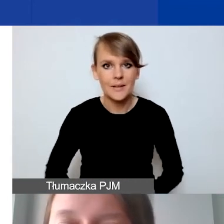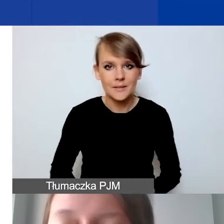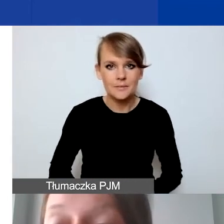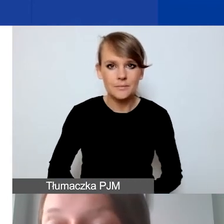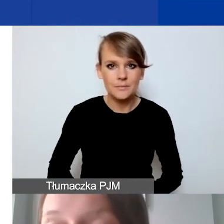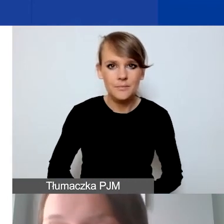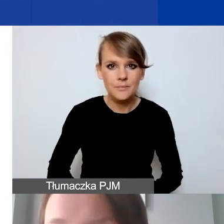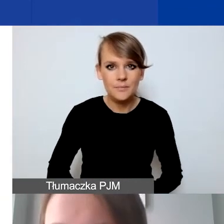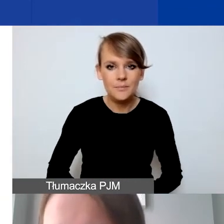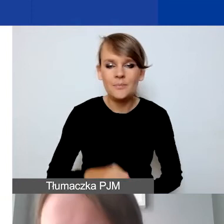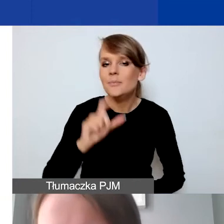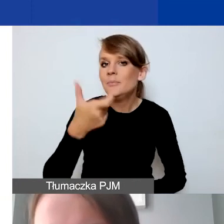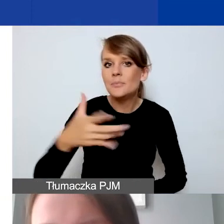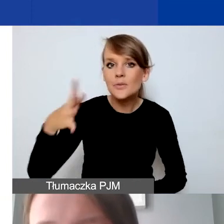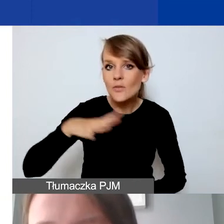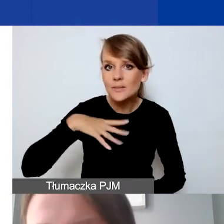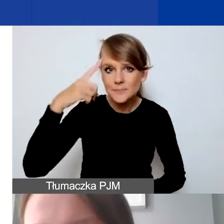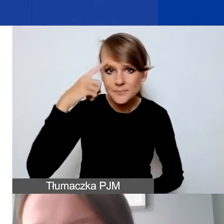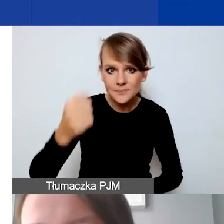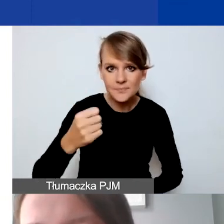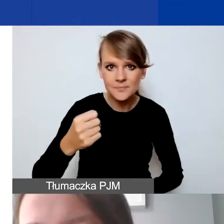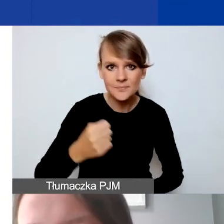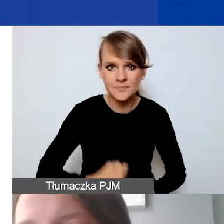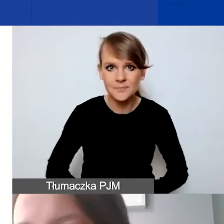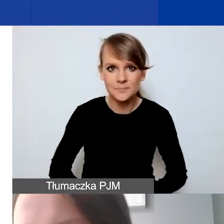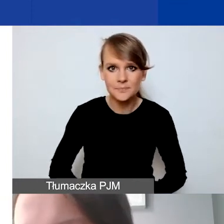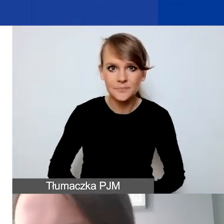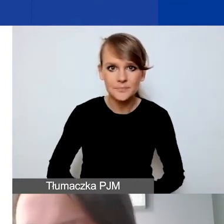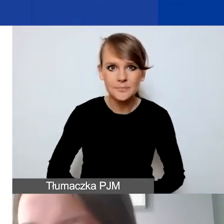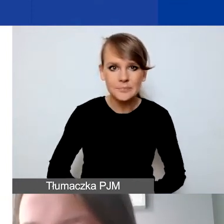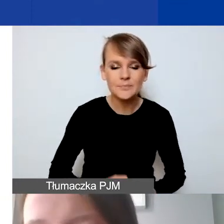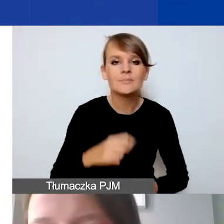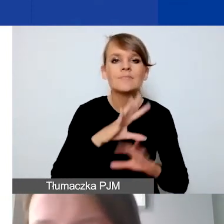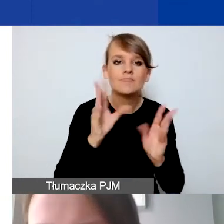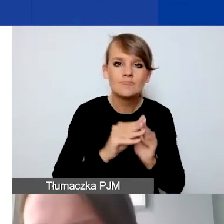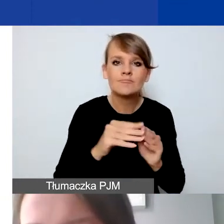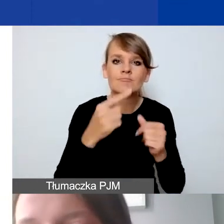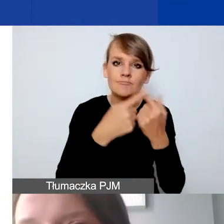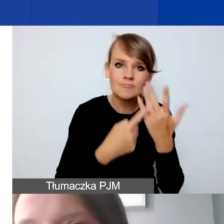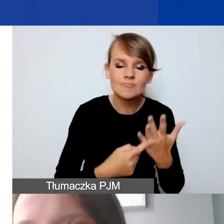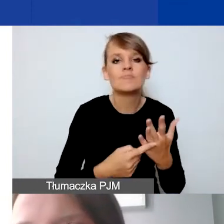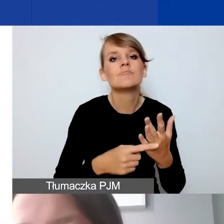O czym też warto pamiętać? Pomimo tych wszystkich obostrzeń, o których była tutaj mowa,